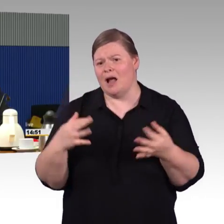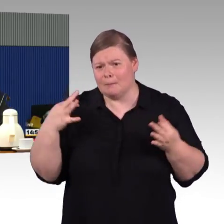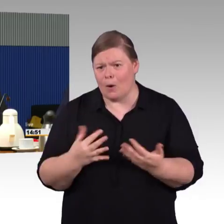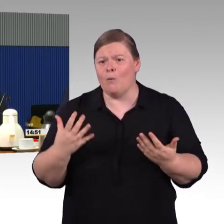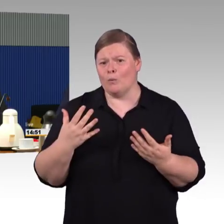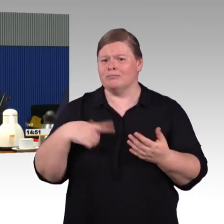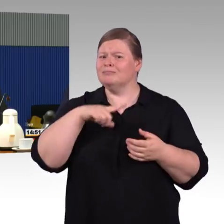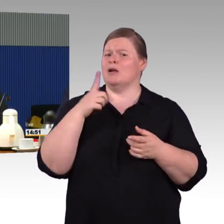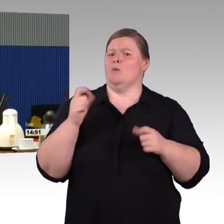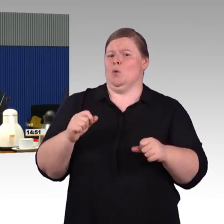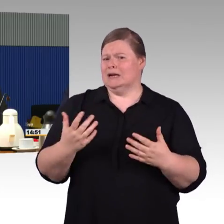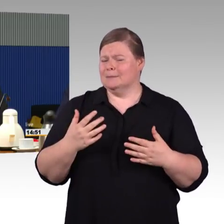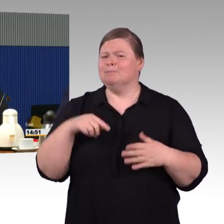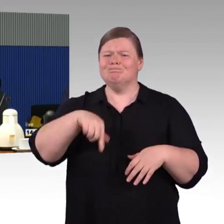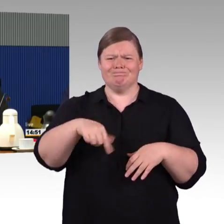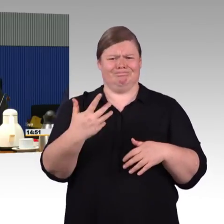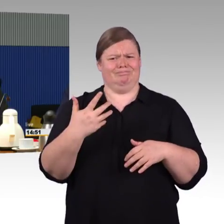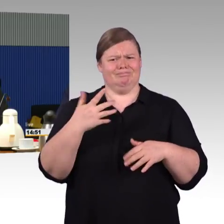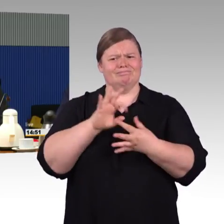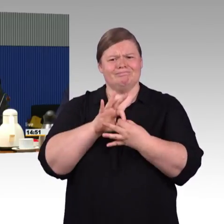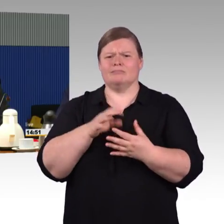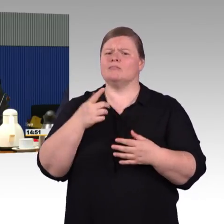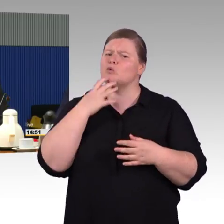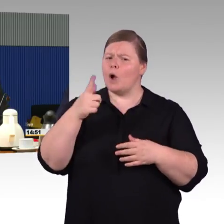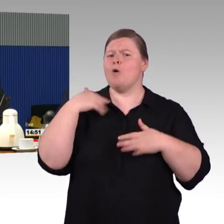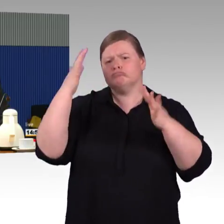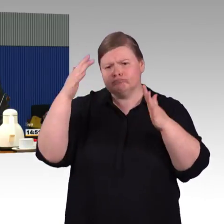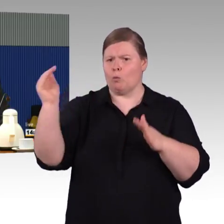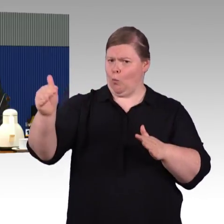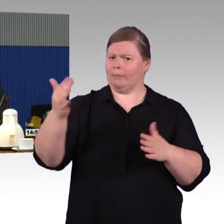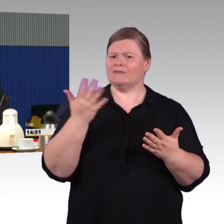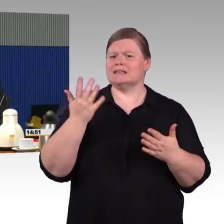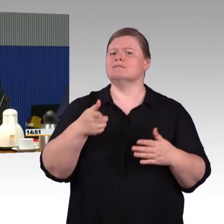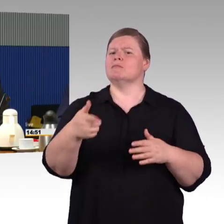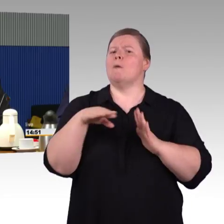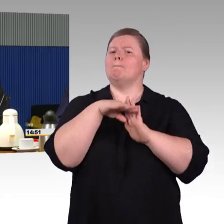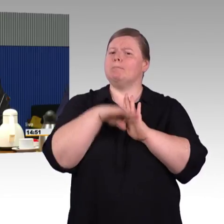was vielmehr gestärkt werden soll, anstatt zu diskutieren, wie man dort vielleicht Einsparungen vornehmen kann.